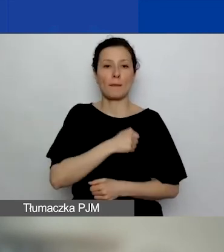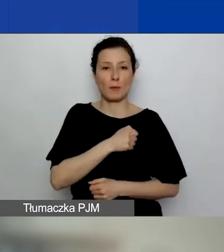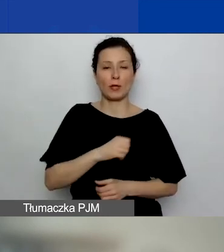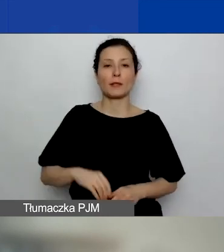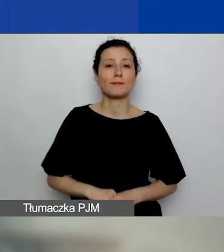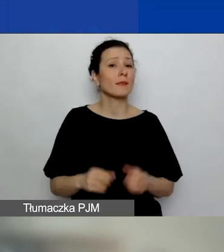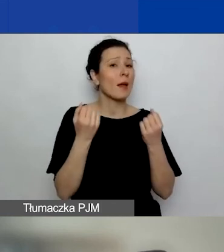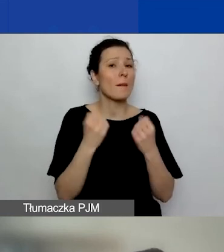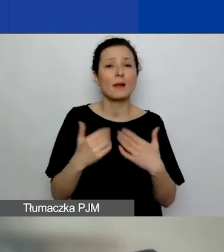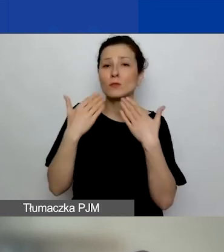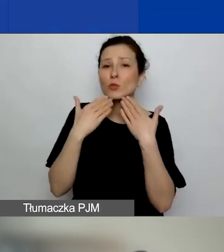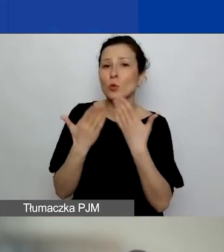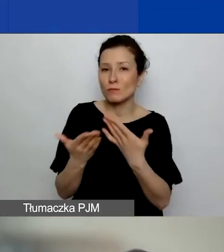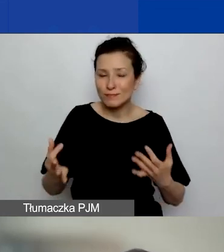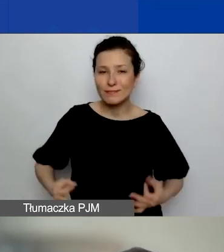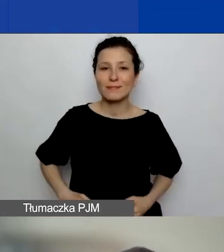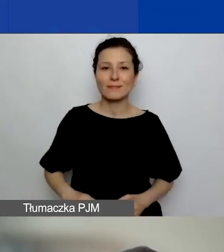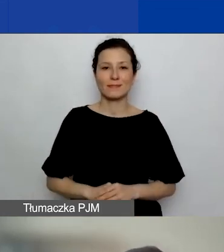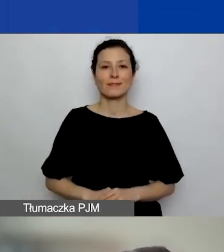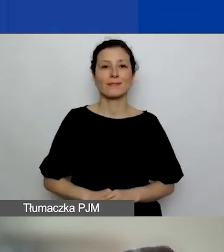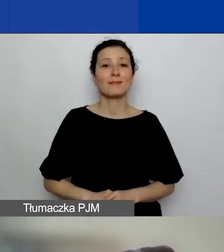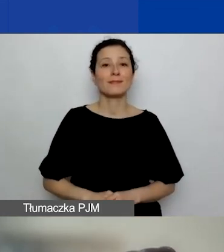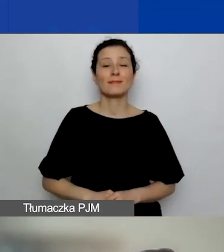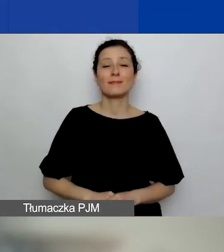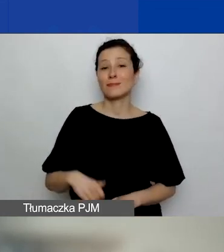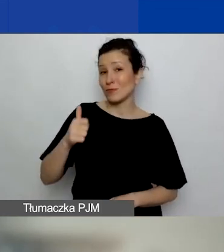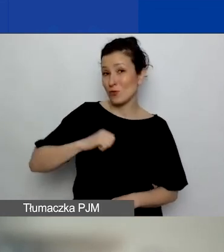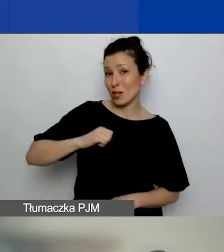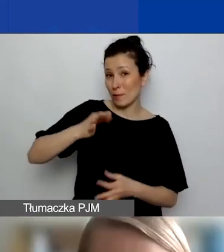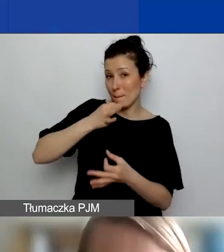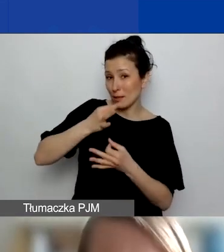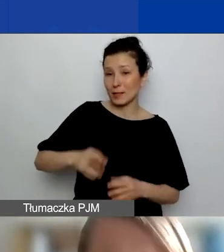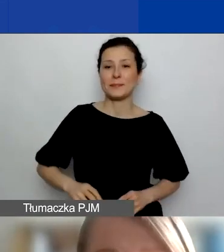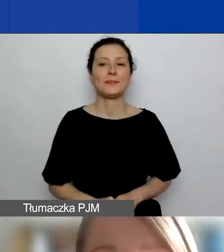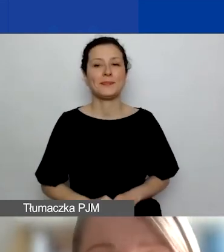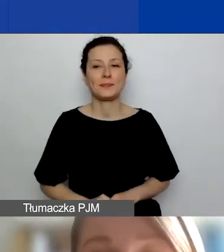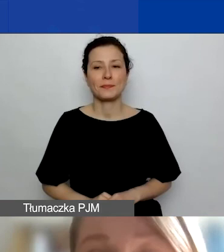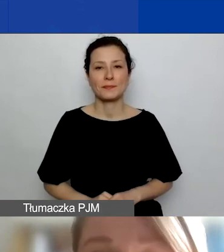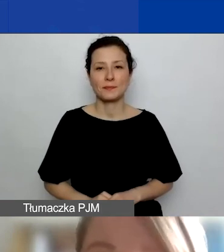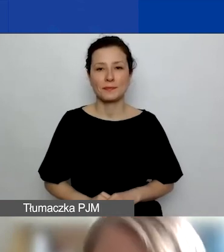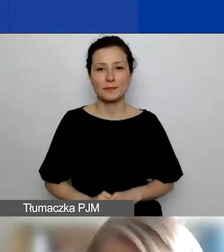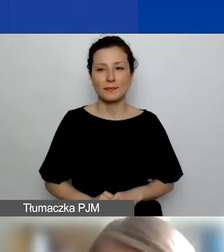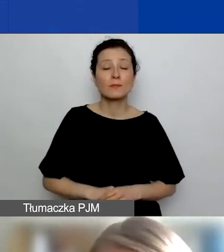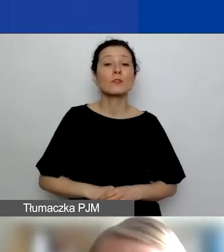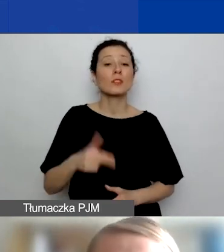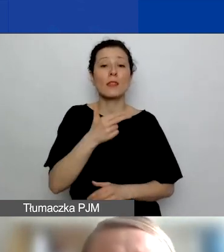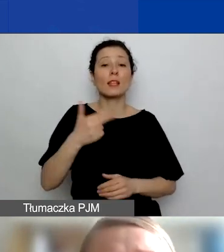Bardzo państwu dziękuję i czekam na pytania. To jest prezentacja o partnerstwach projektowych.